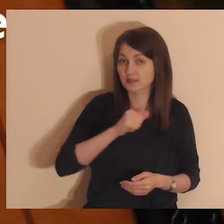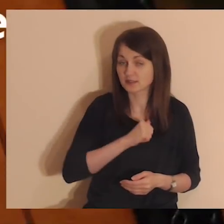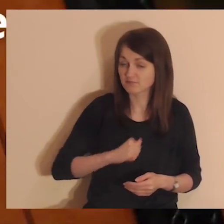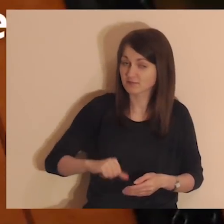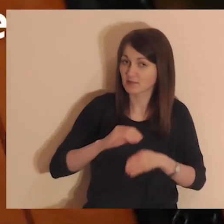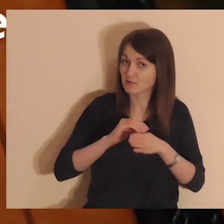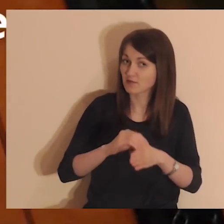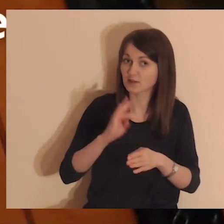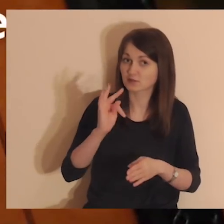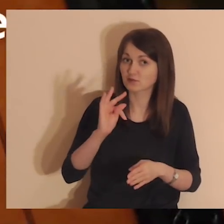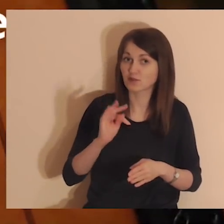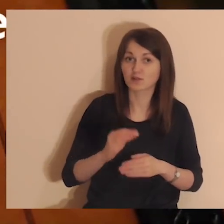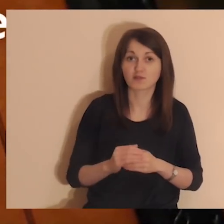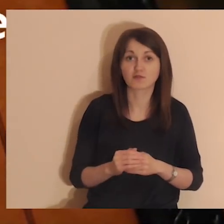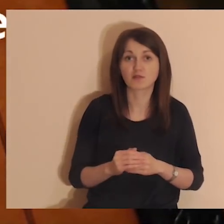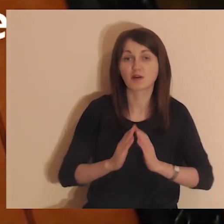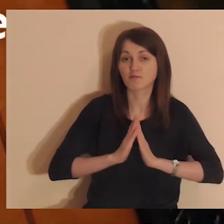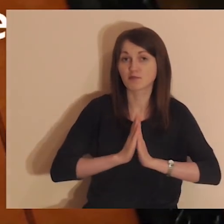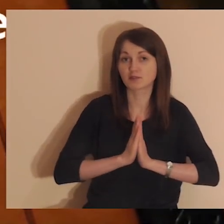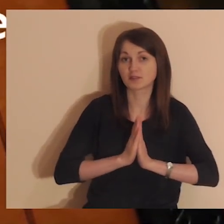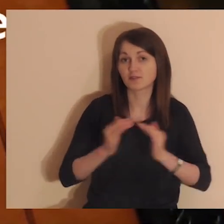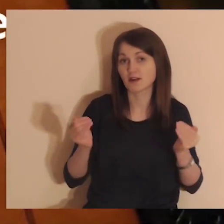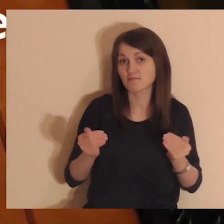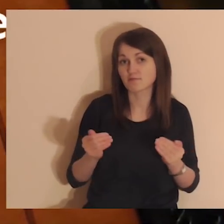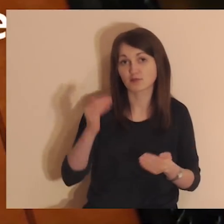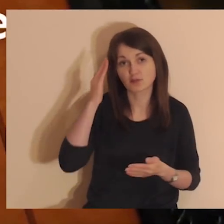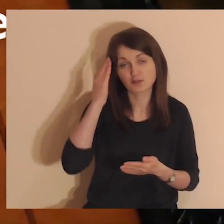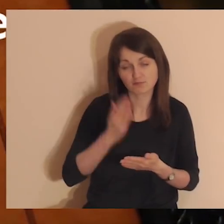Duch Święty sam poprowadzi Twoją modlitwę - możesz Mu zaufać.